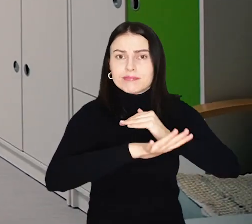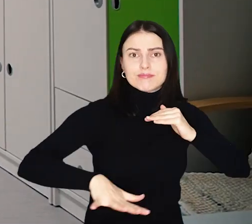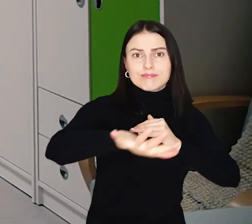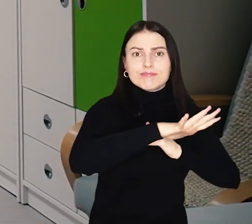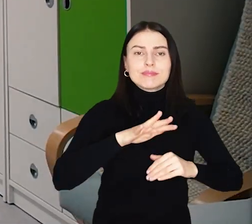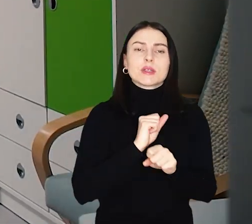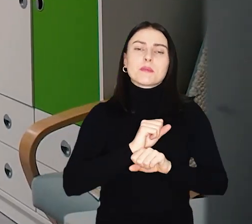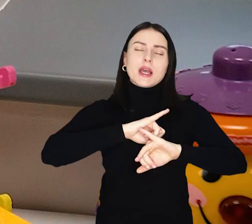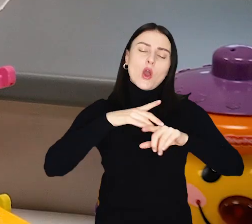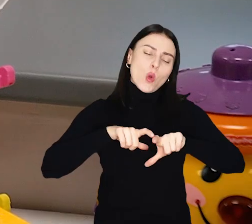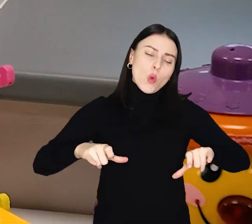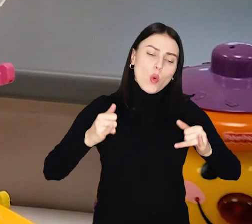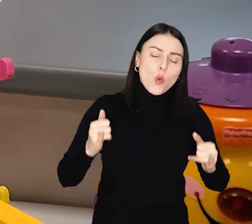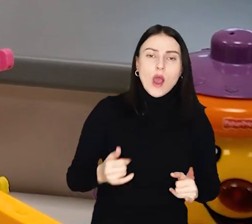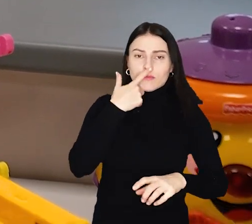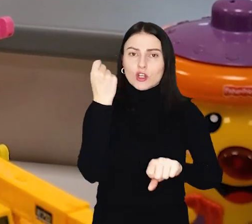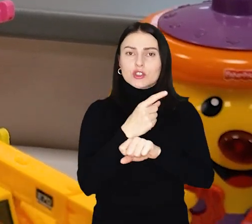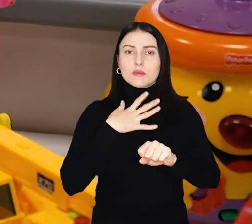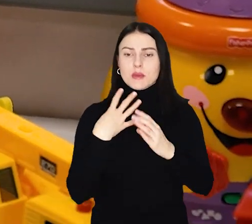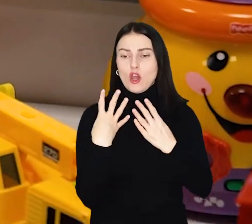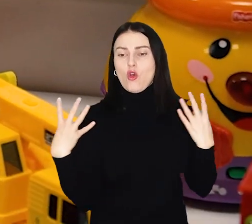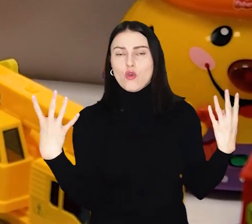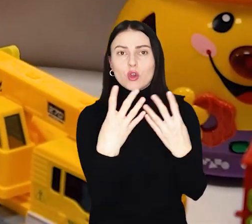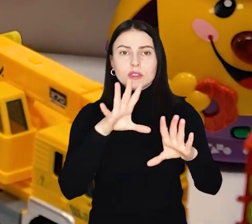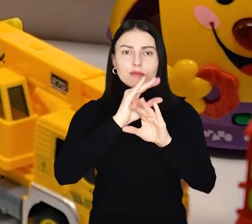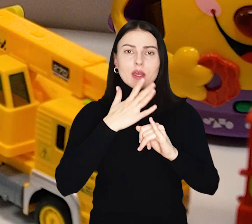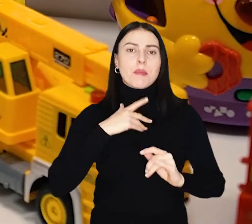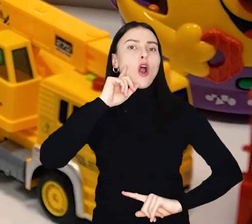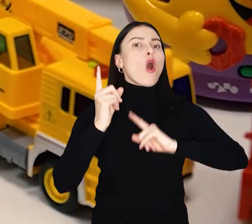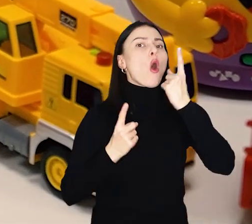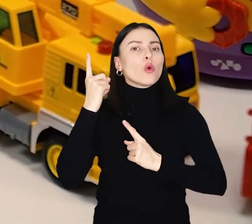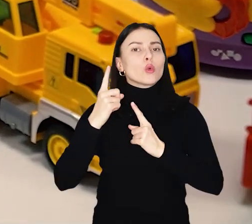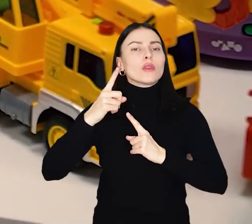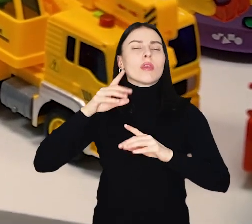Są też nowe ławki, kosze na śmieci i ogrodzenie oraz ogród deszczowy wraz ze zbiornikiem.